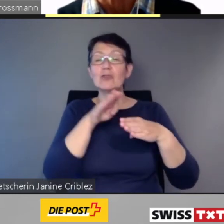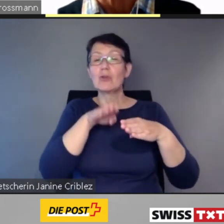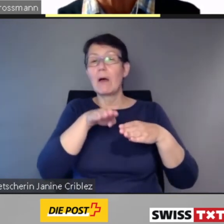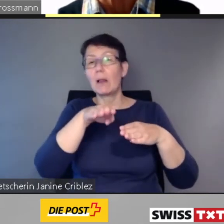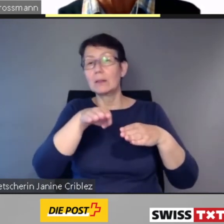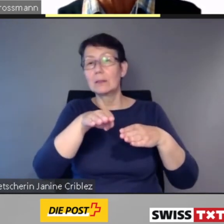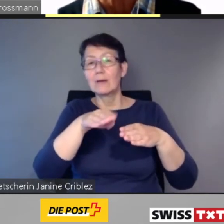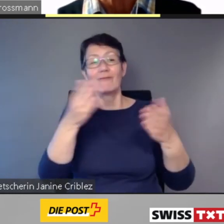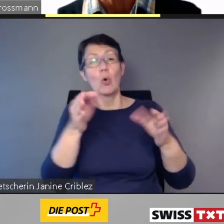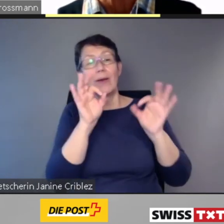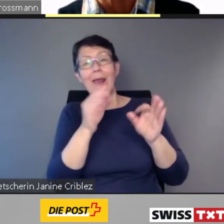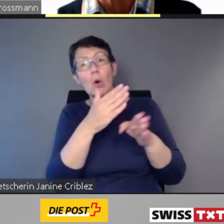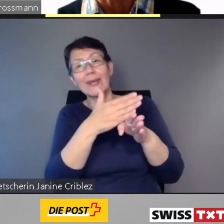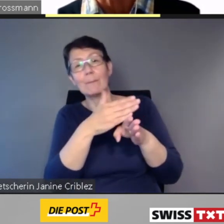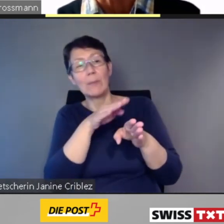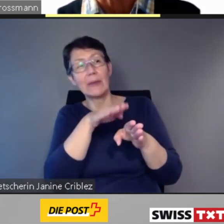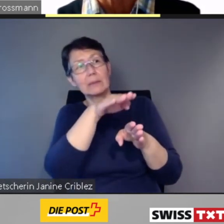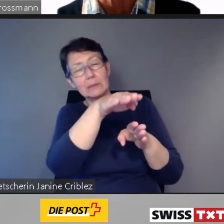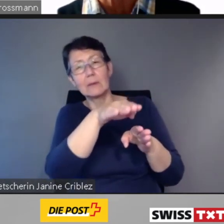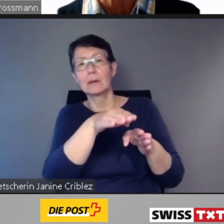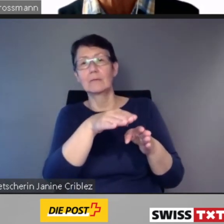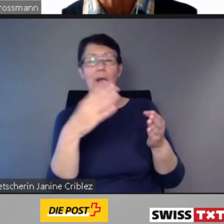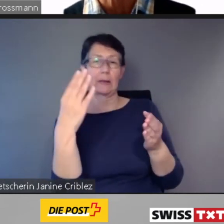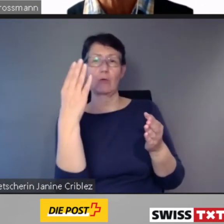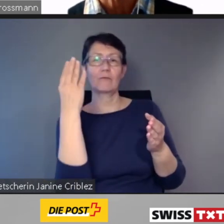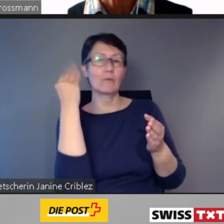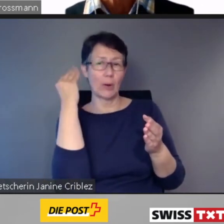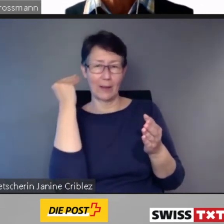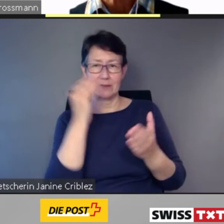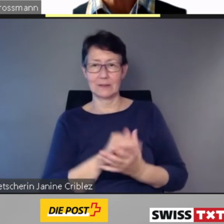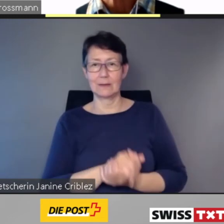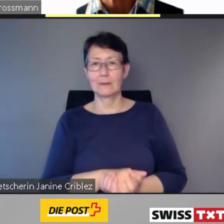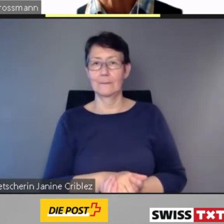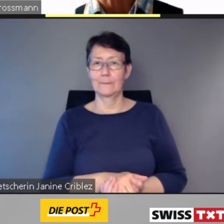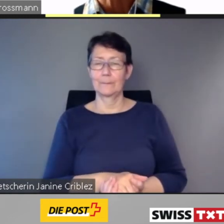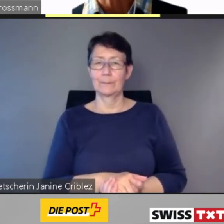Während der Fahrt werden die nächsten Haltestellen,